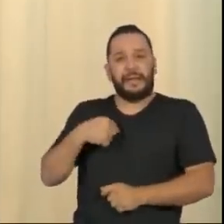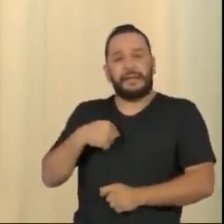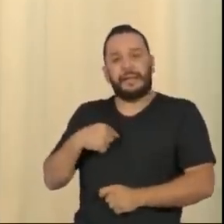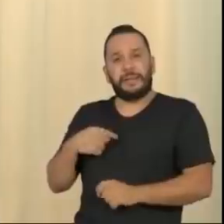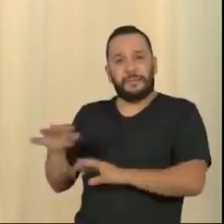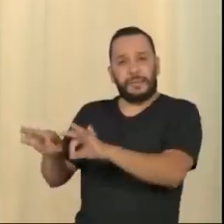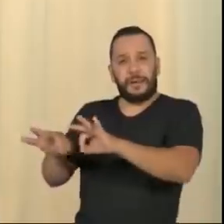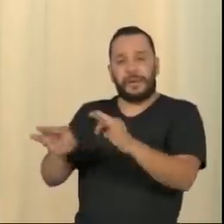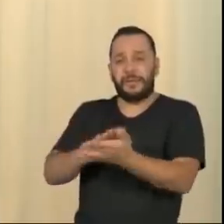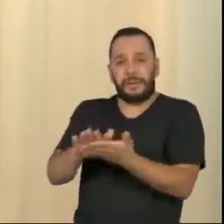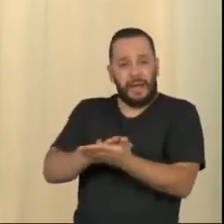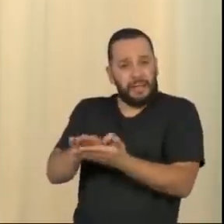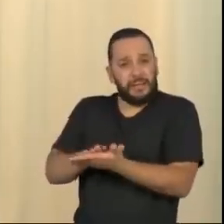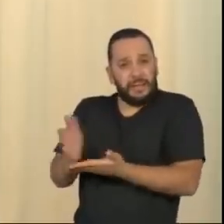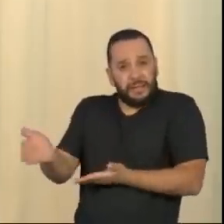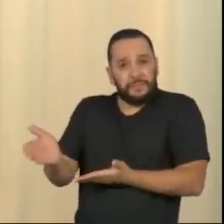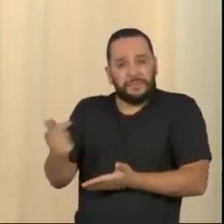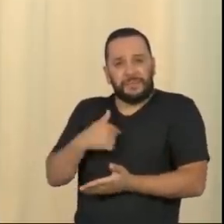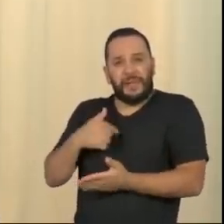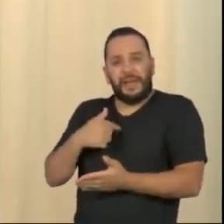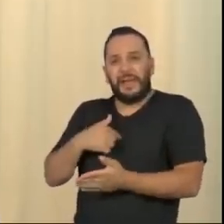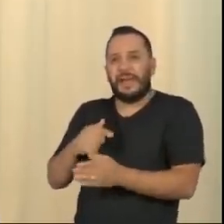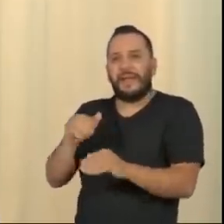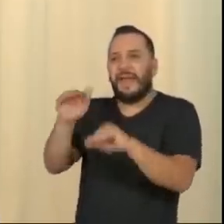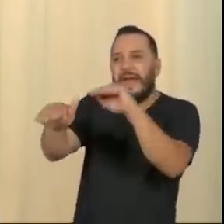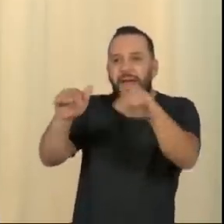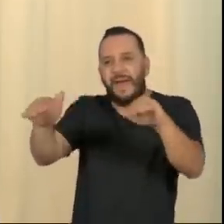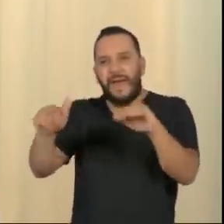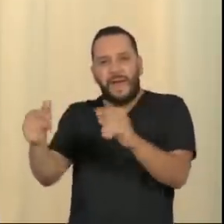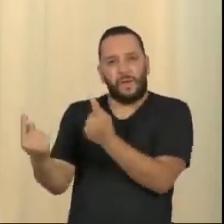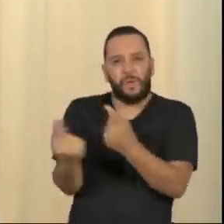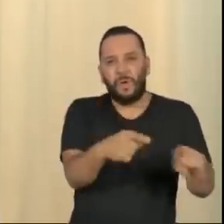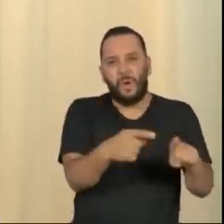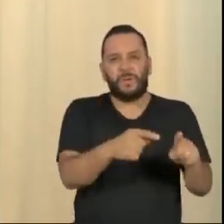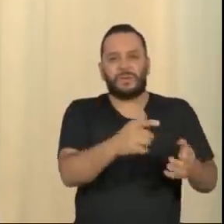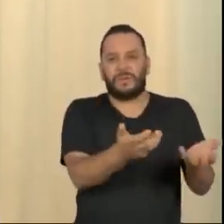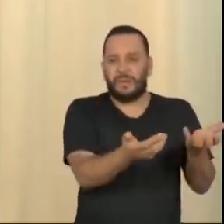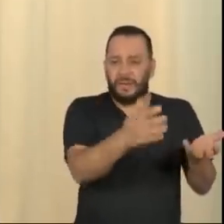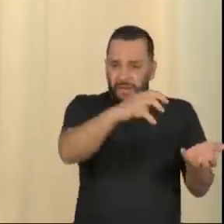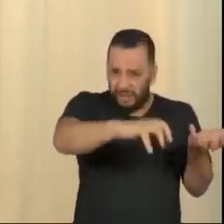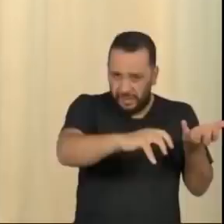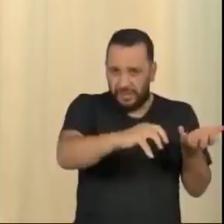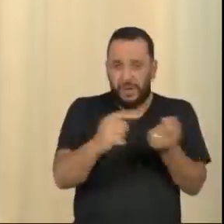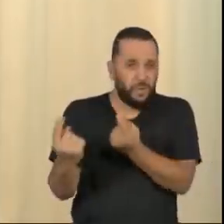a população contra as instituições, não pelos defeitos graves que elas têm. Eu sou um homem vivido.